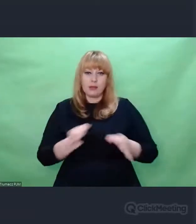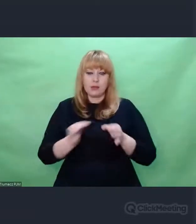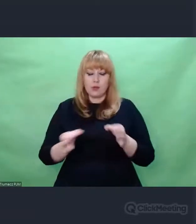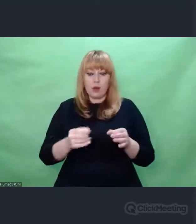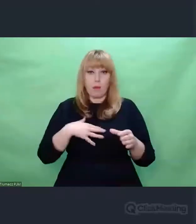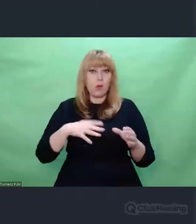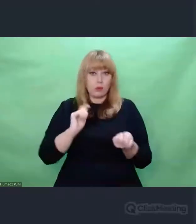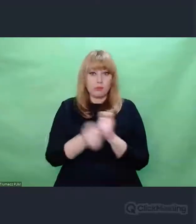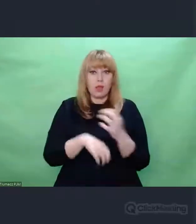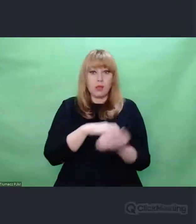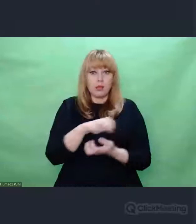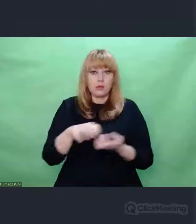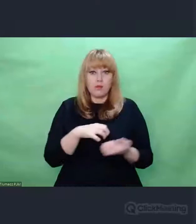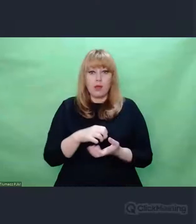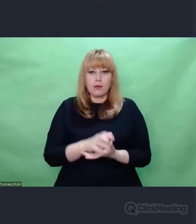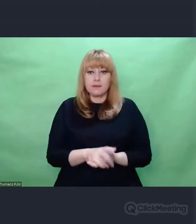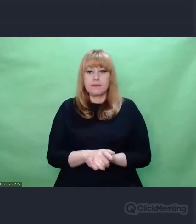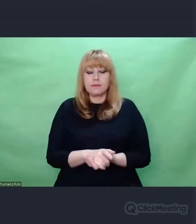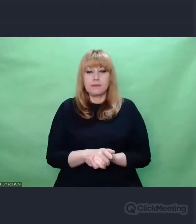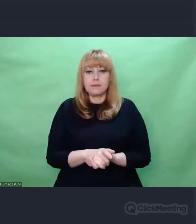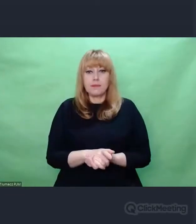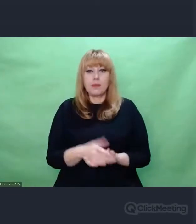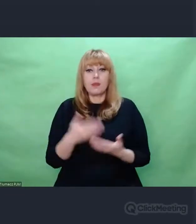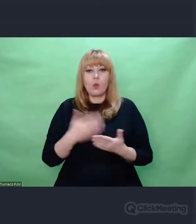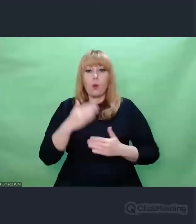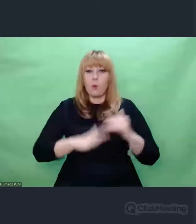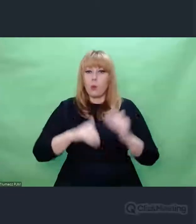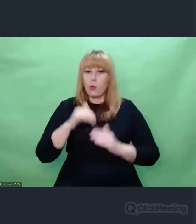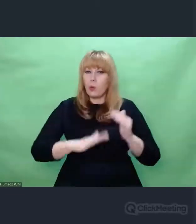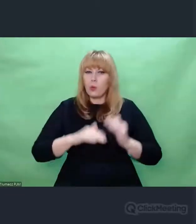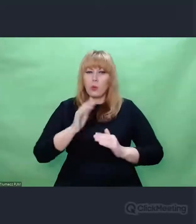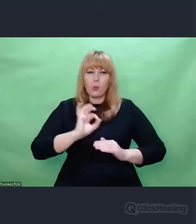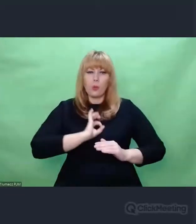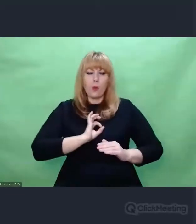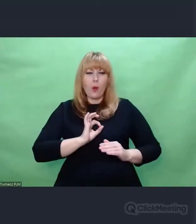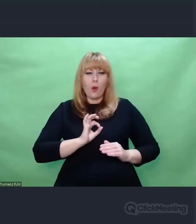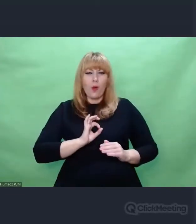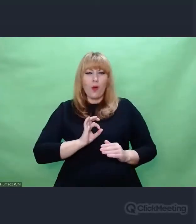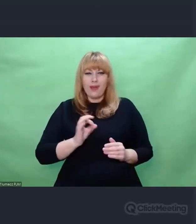Na tym tle budowaliśmy własne improwizacje